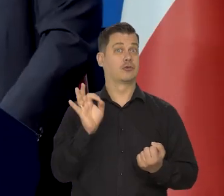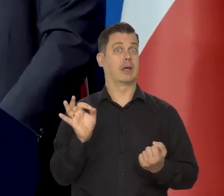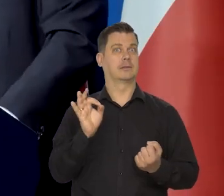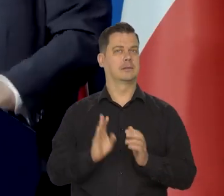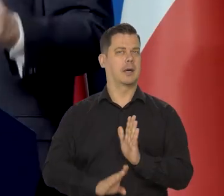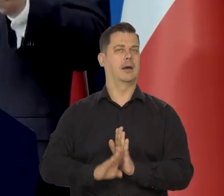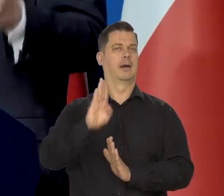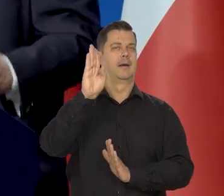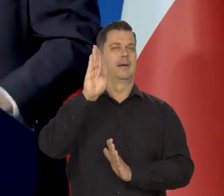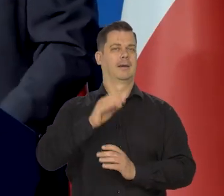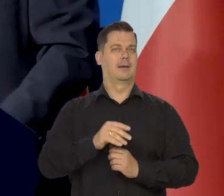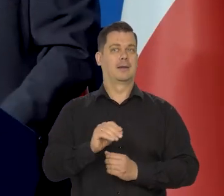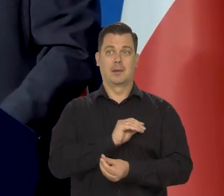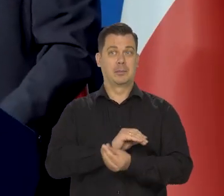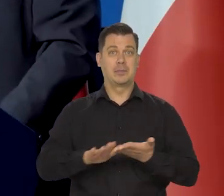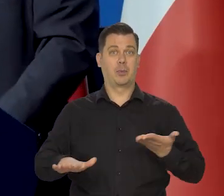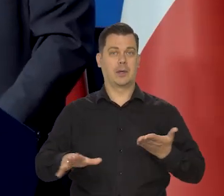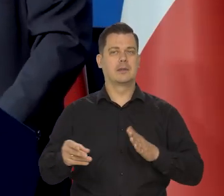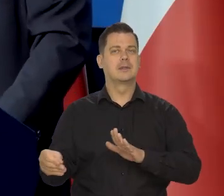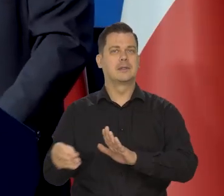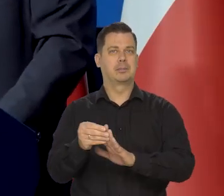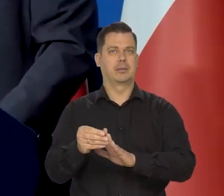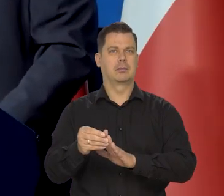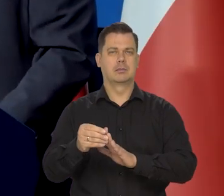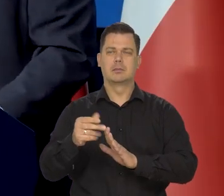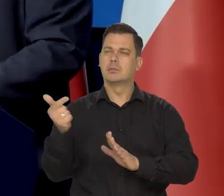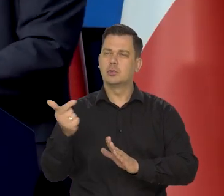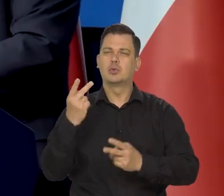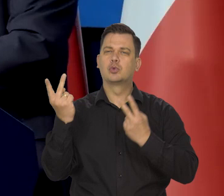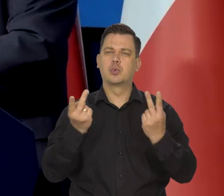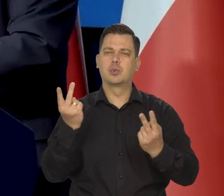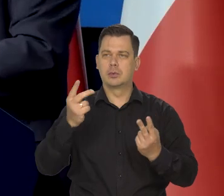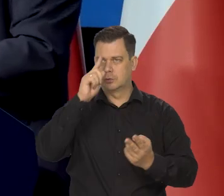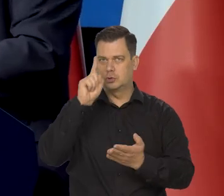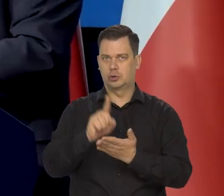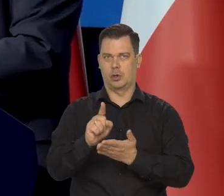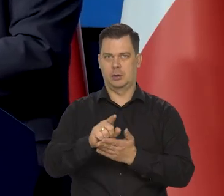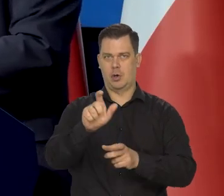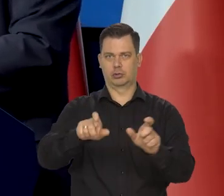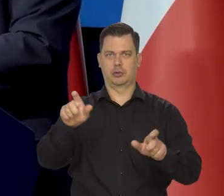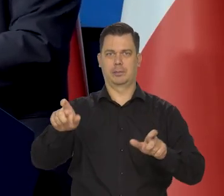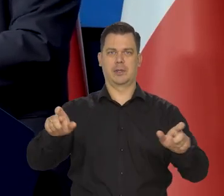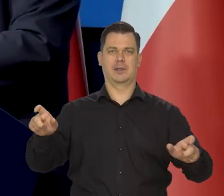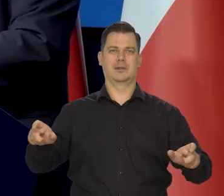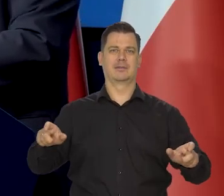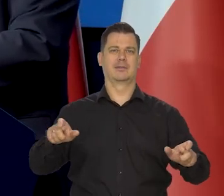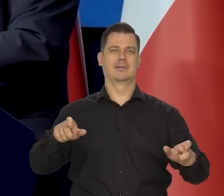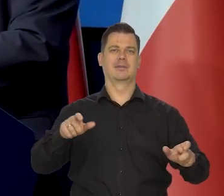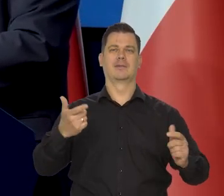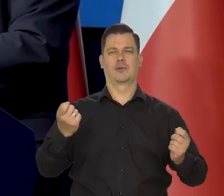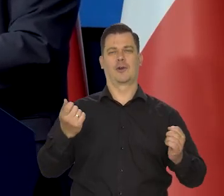Mają bezpłatne, muszą mieć stypendia, wyłapywać trzeba tych bardziej zdolnych. To jest tak trochę..., odbiegłem od Pani pytań oczywiście.